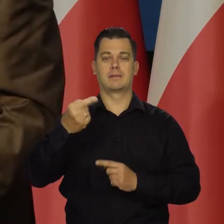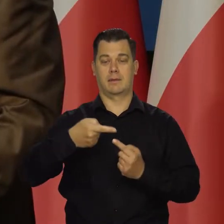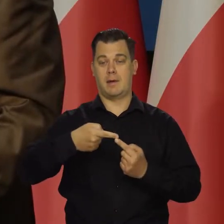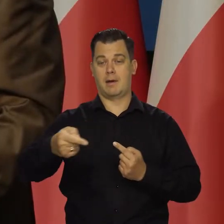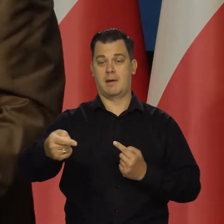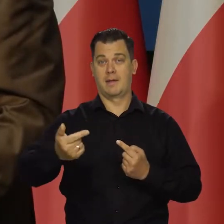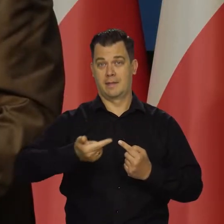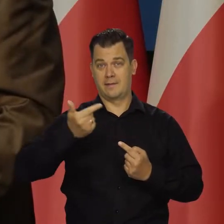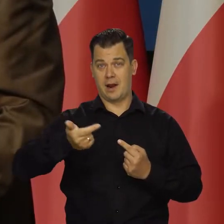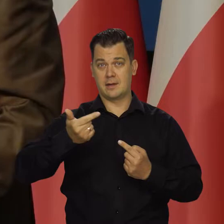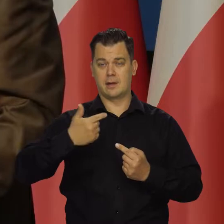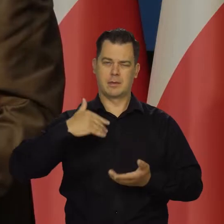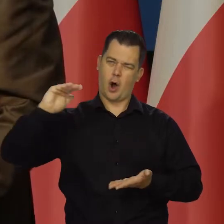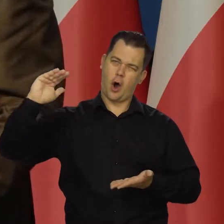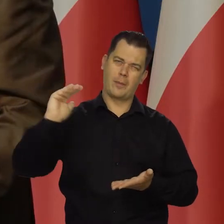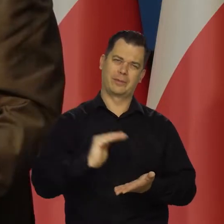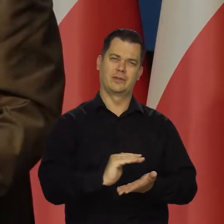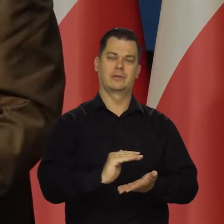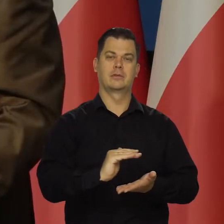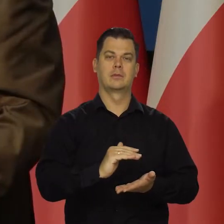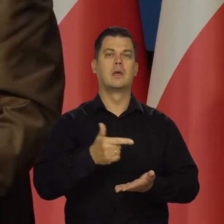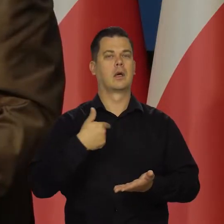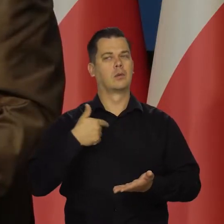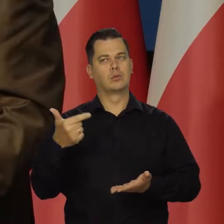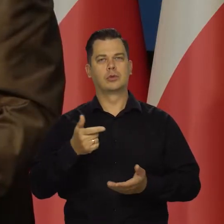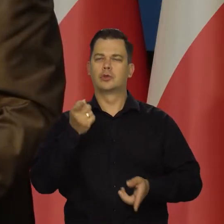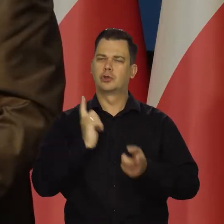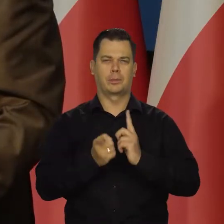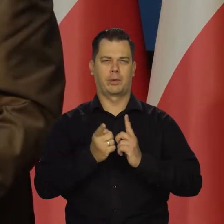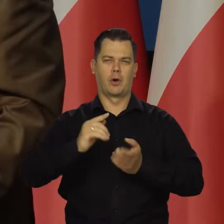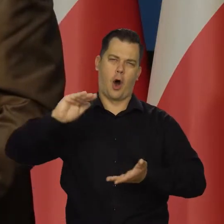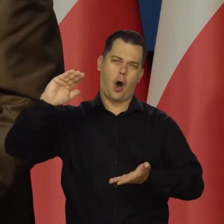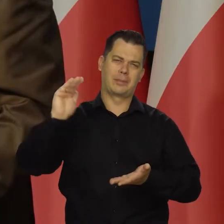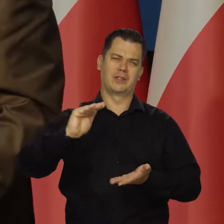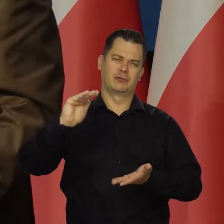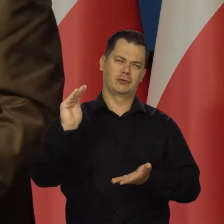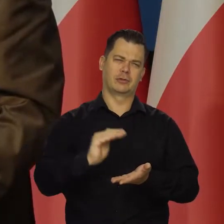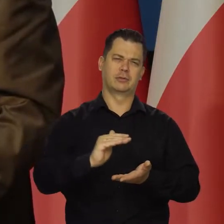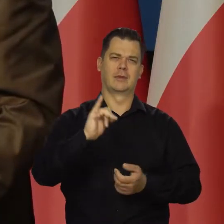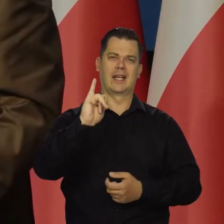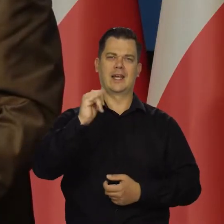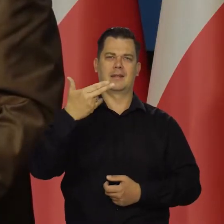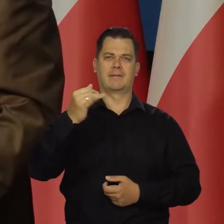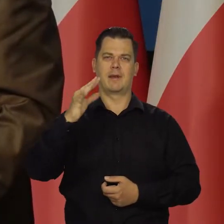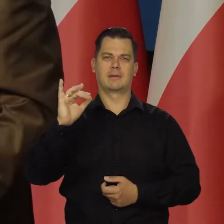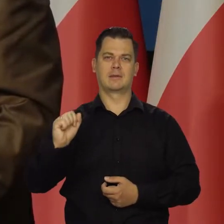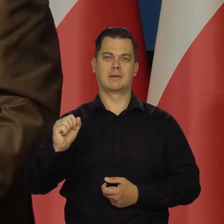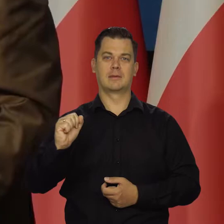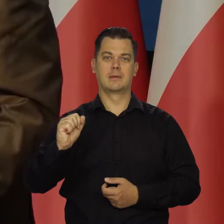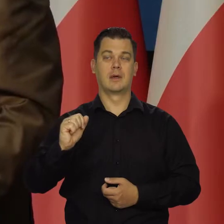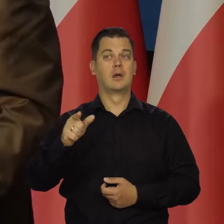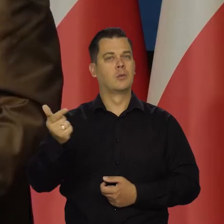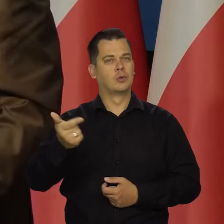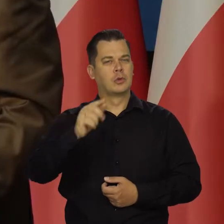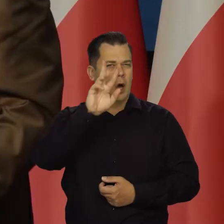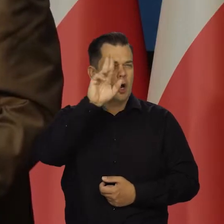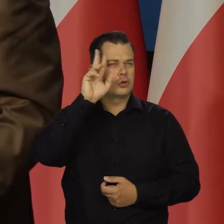My jesteśmy nakierowane na jak najbardziej energiczne zwalczanie inflacji w granicach zdrowego rozsądku,